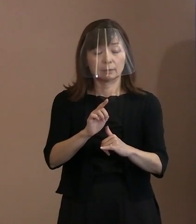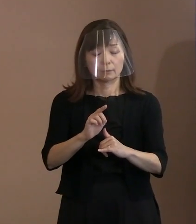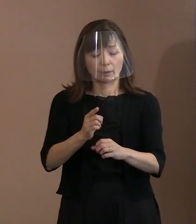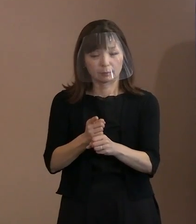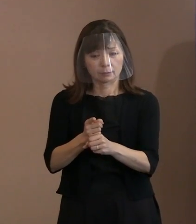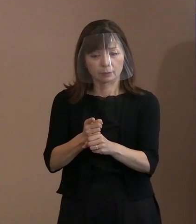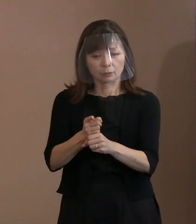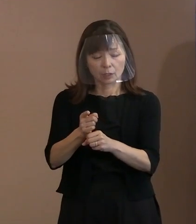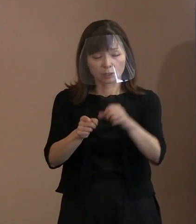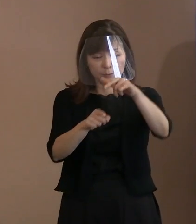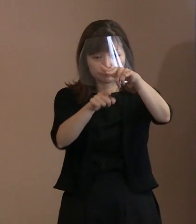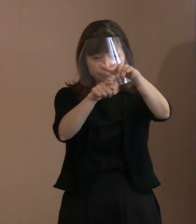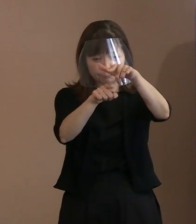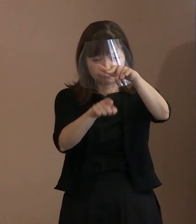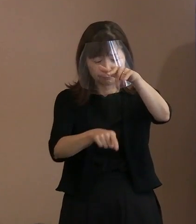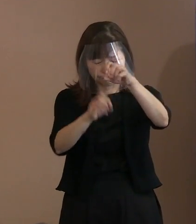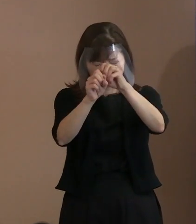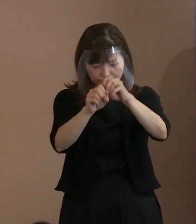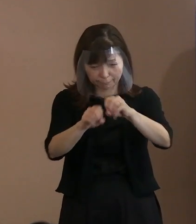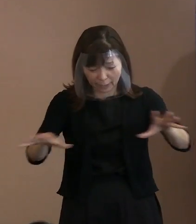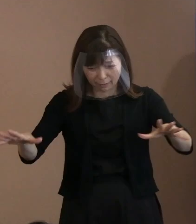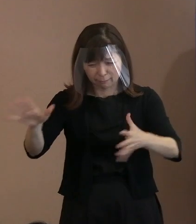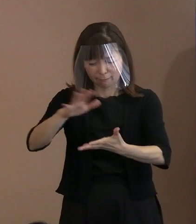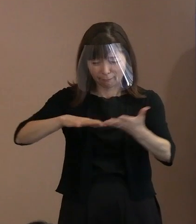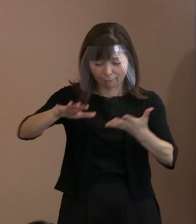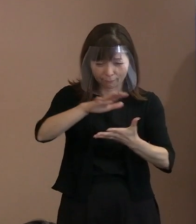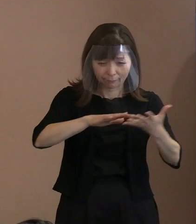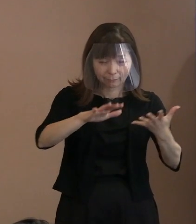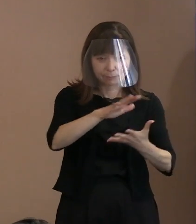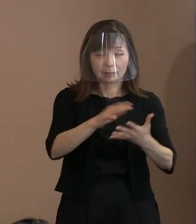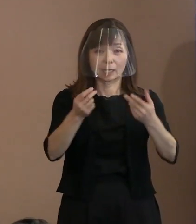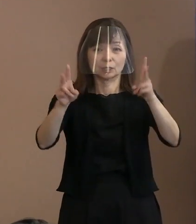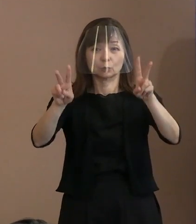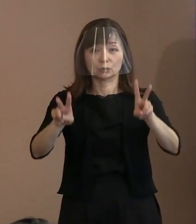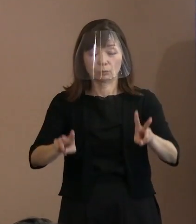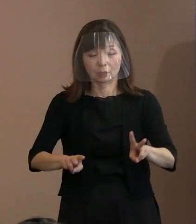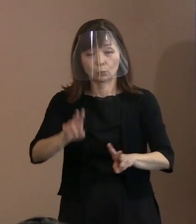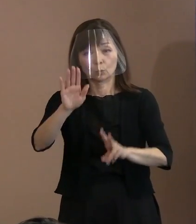地獄絵図と化した広島の惨状といったものを 振り返っております｡